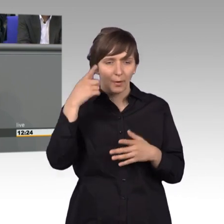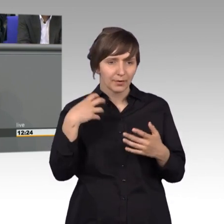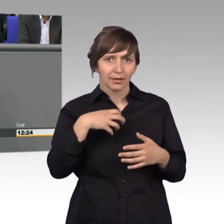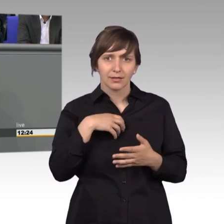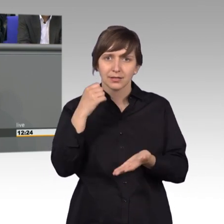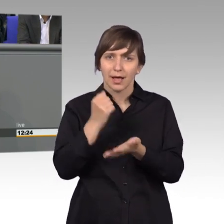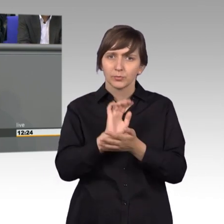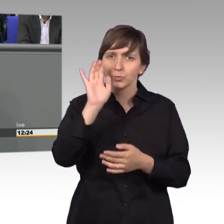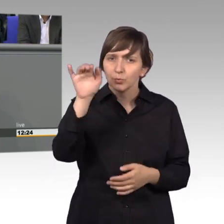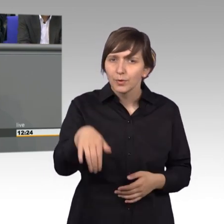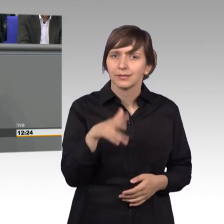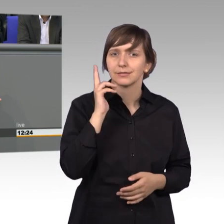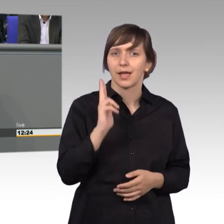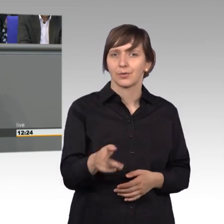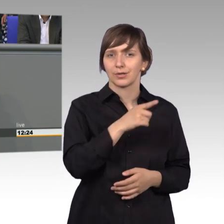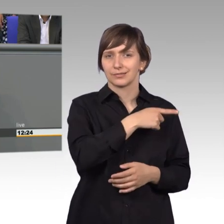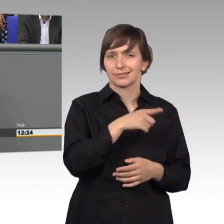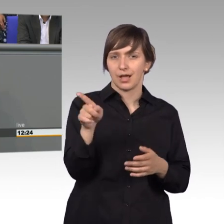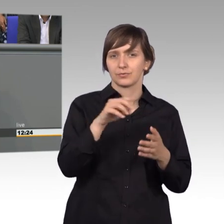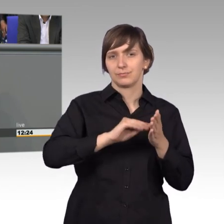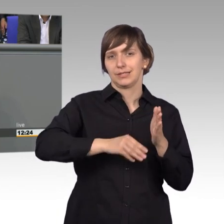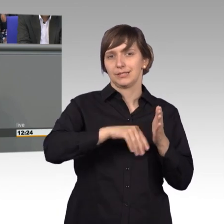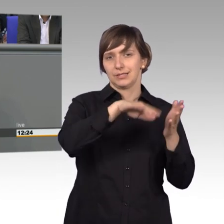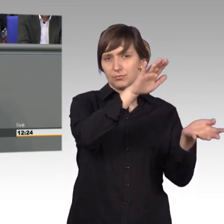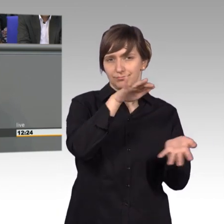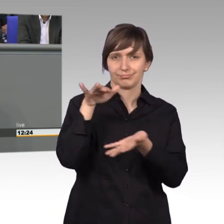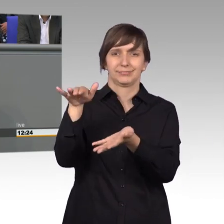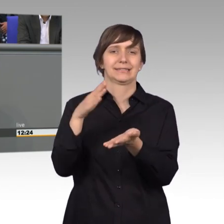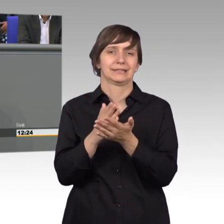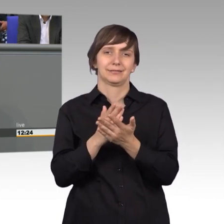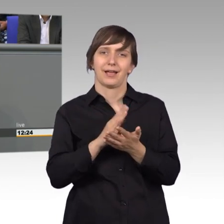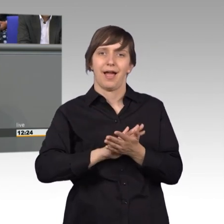Und deswegen kann man das nicht so leicht vergleichen. Insgesamt glaube ich,